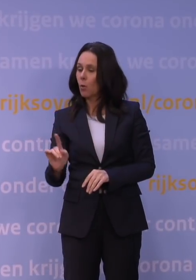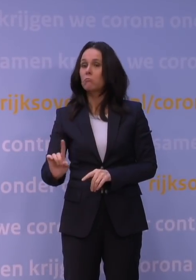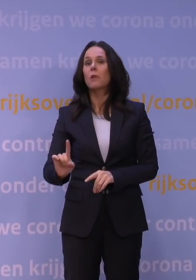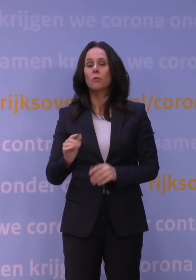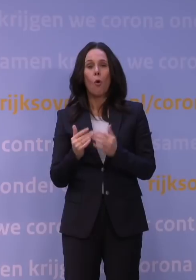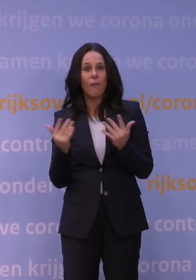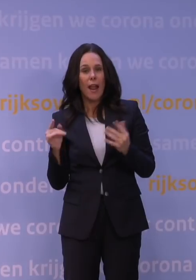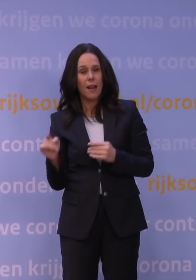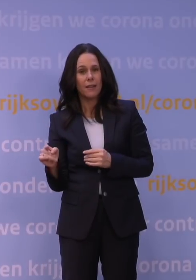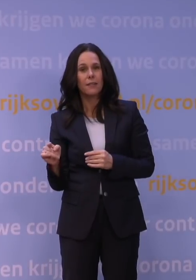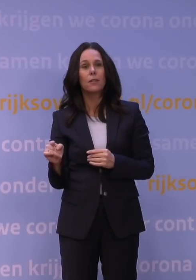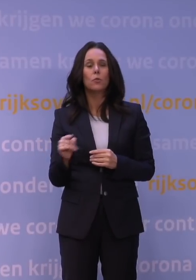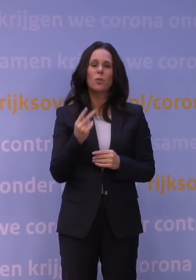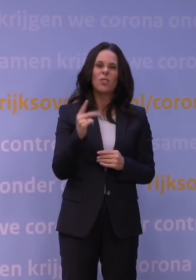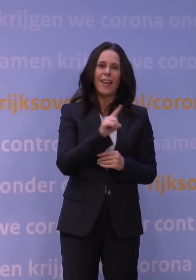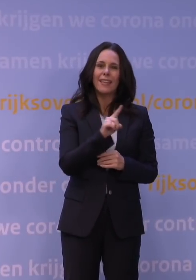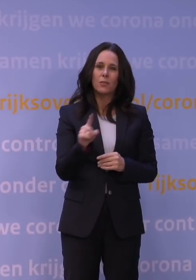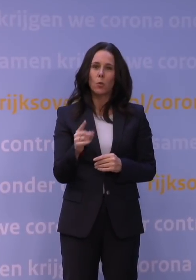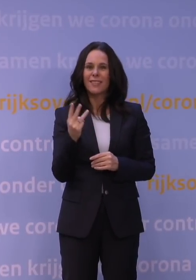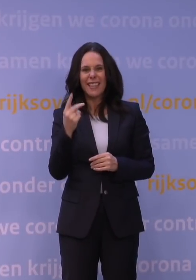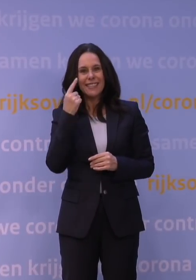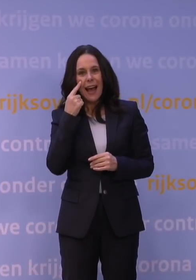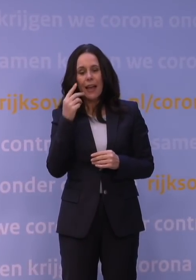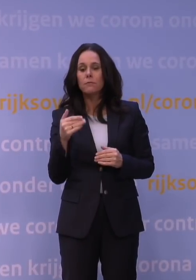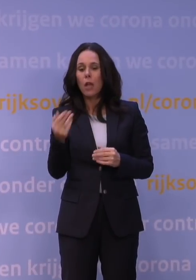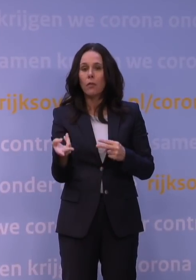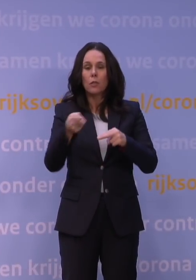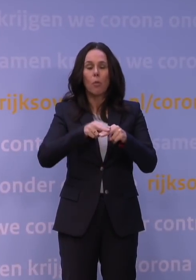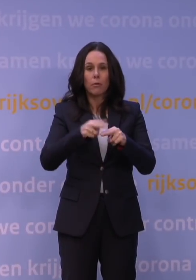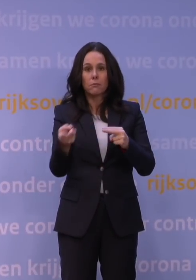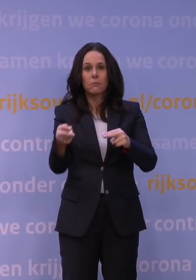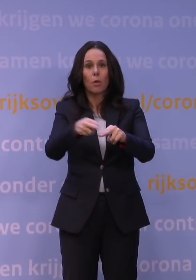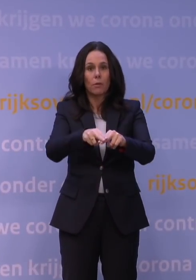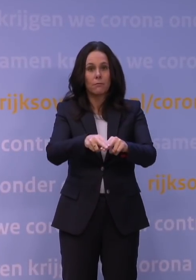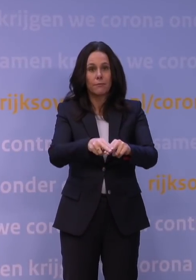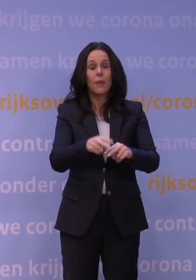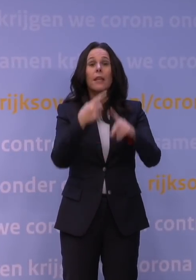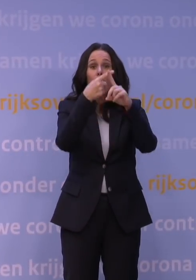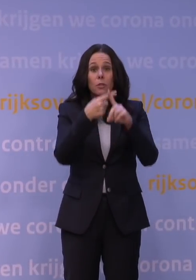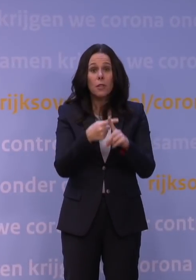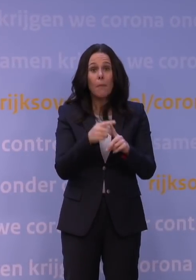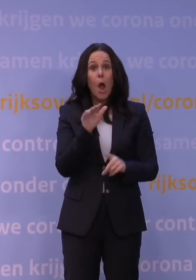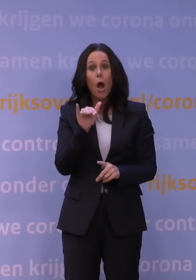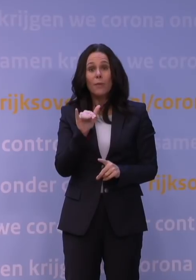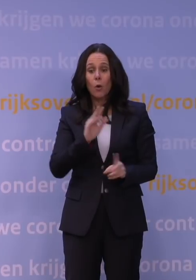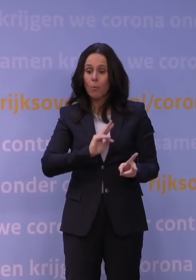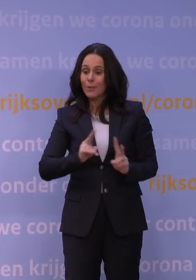van zo'n twee tot drie dagen. In Amsterdam ligt het percentage omikron, dat heeft u misschien ook gisteren gehoord,